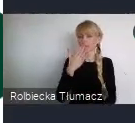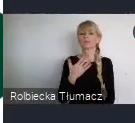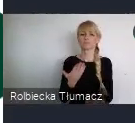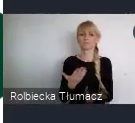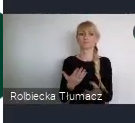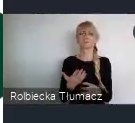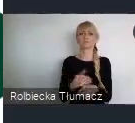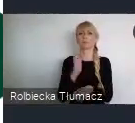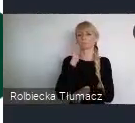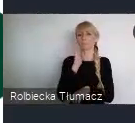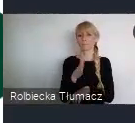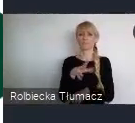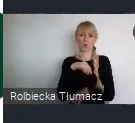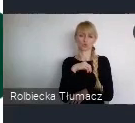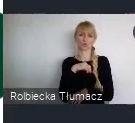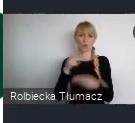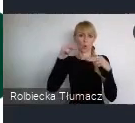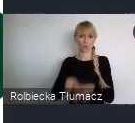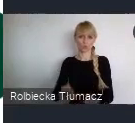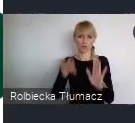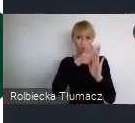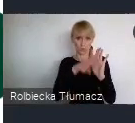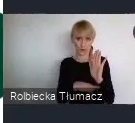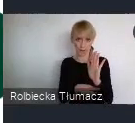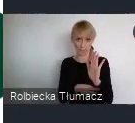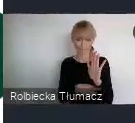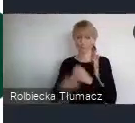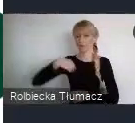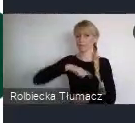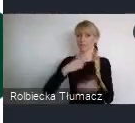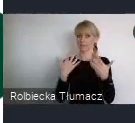Zależy nam aby rok 2022, był rokiem WUFU.